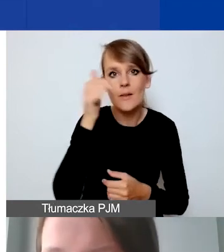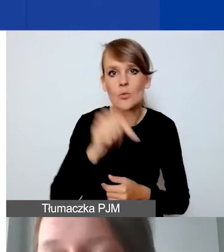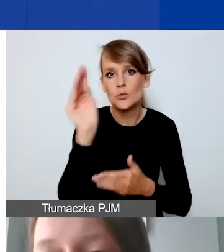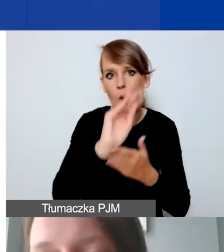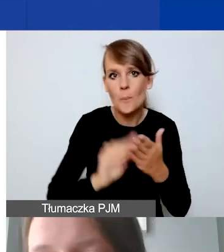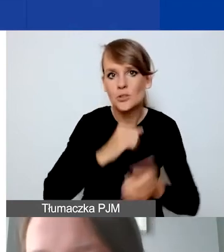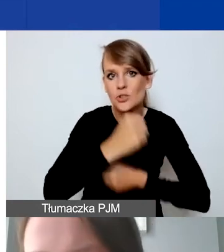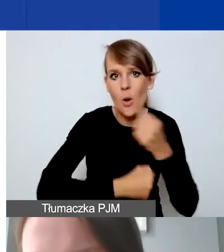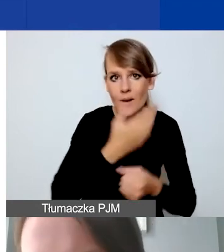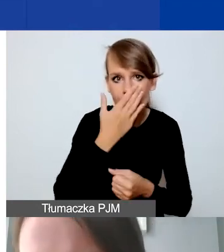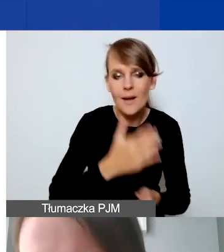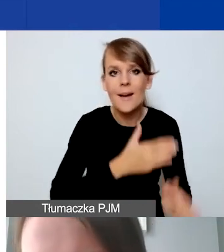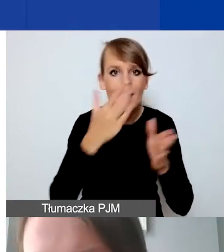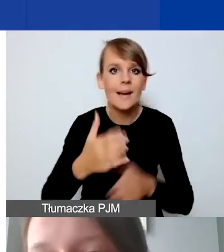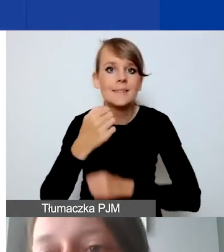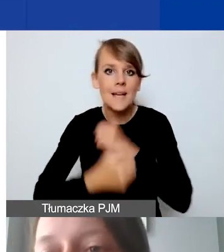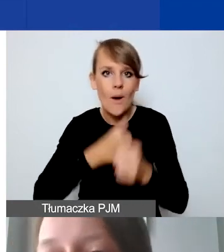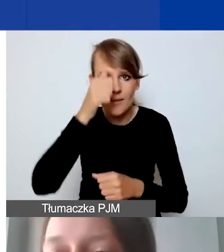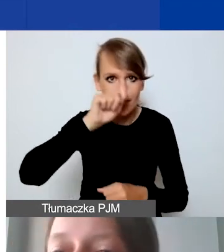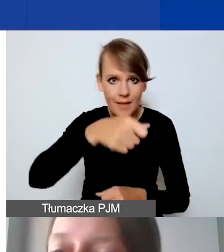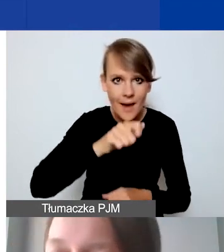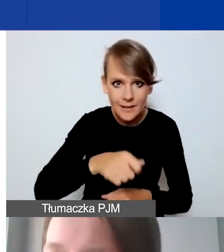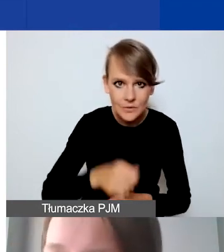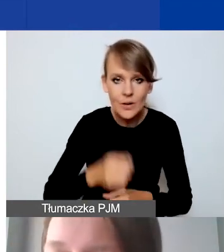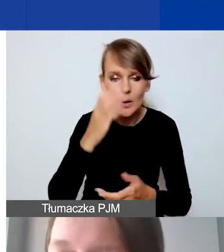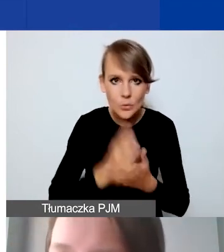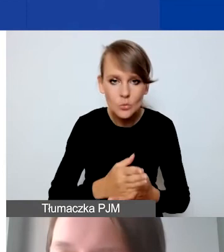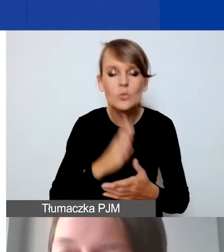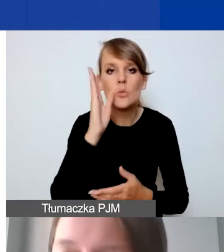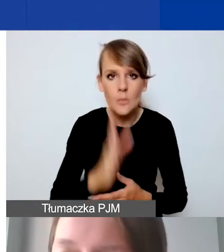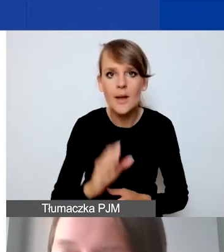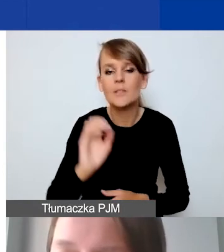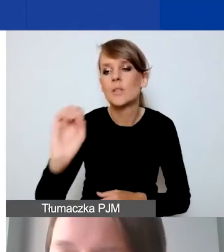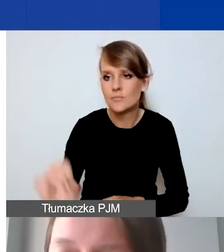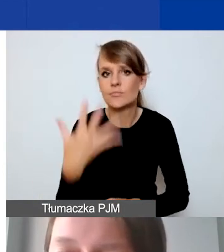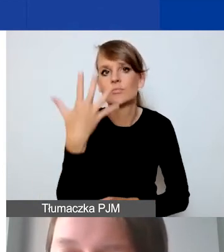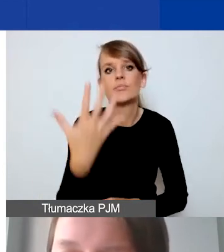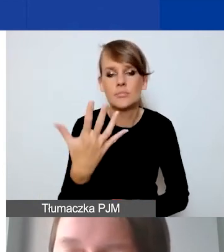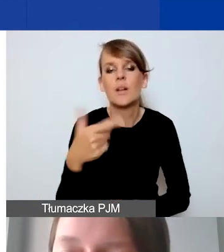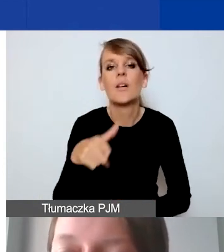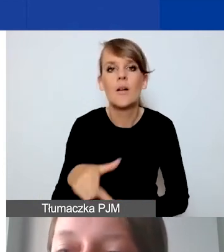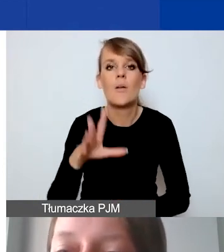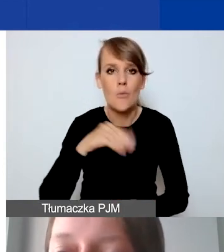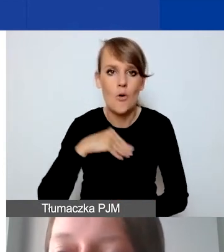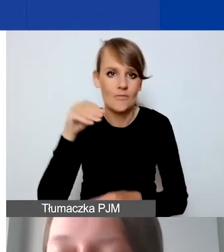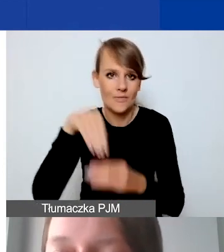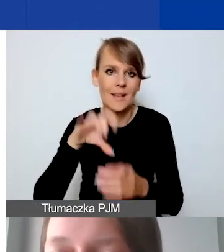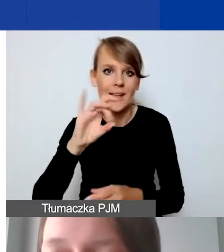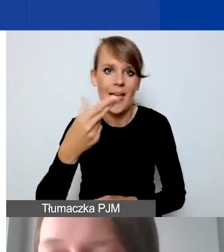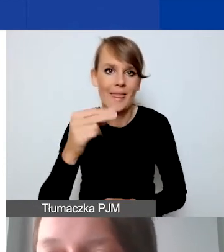W momencie, kiedy te działania nazwiemy, wtedy pojawi nam się dopiero, otworzy nam się możliwość w Generatorze opisania,